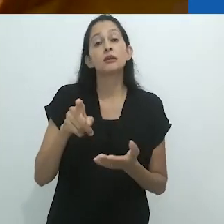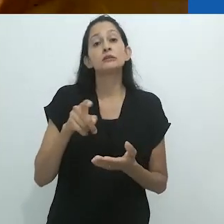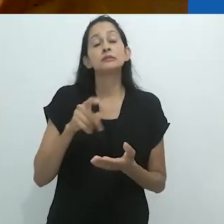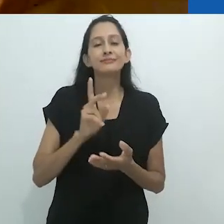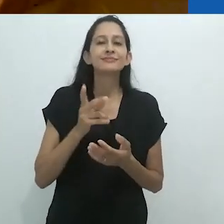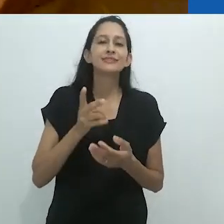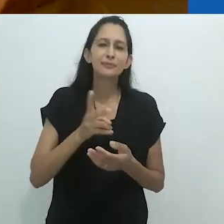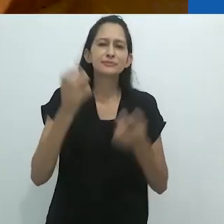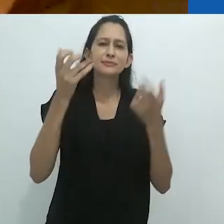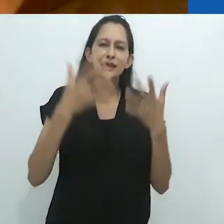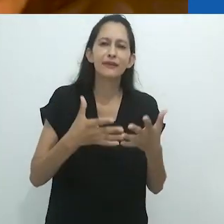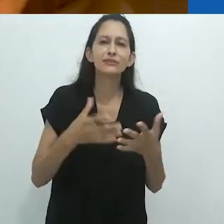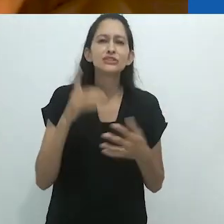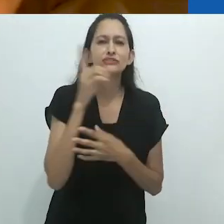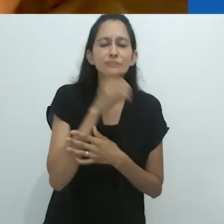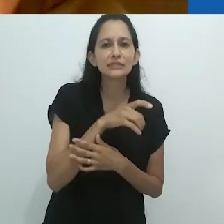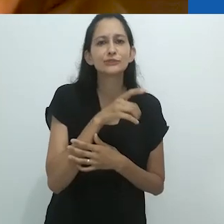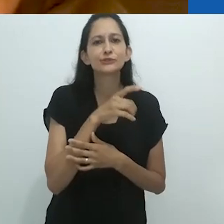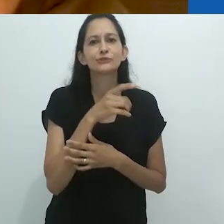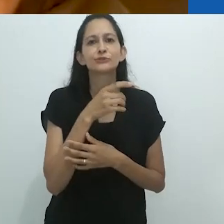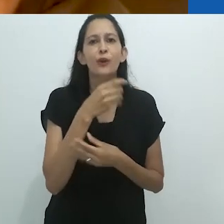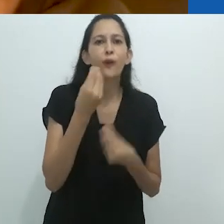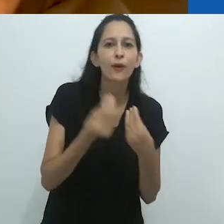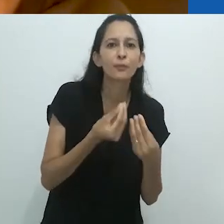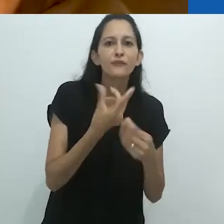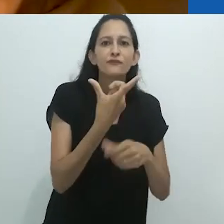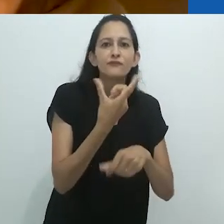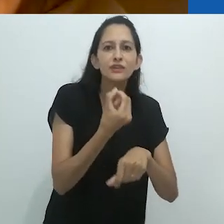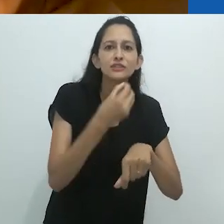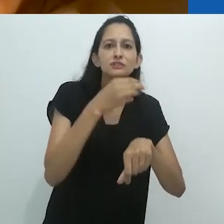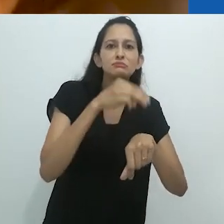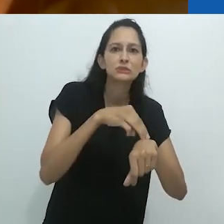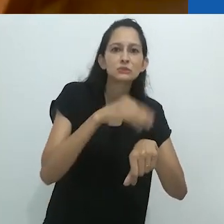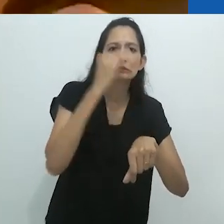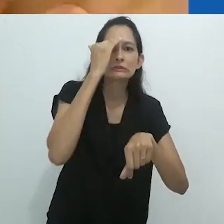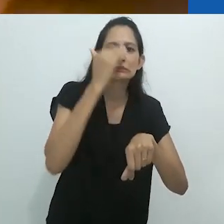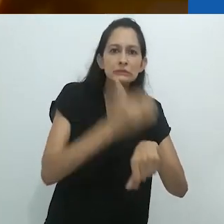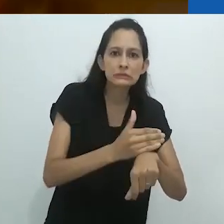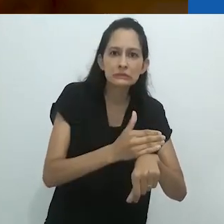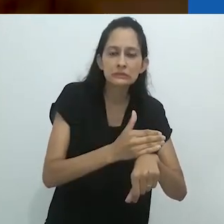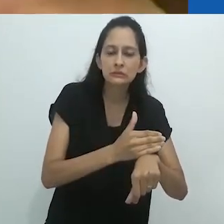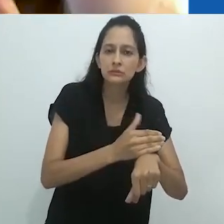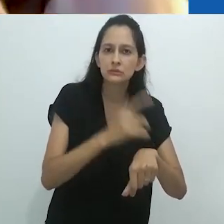Ele explicava para as crianças como era difícil chegar à